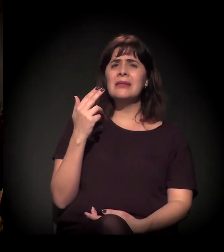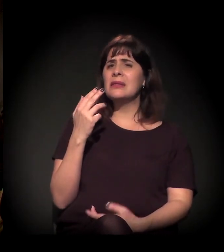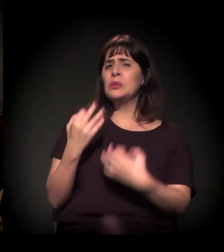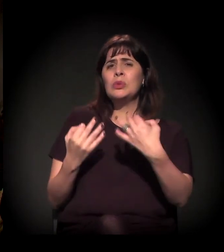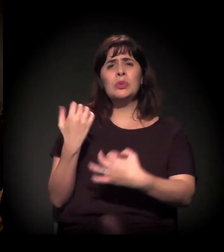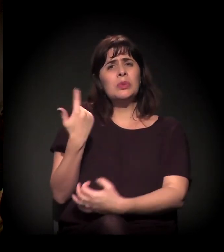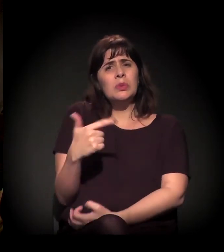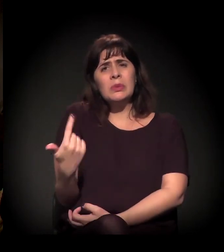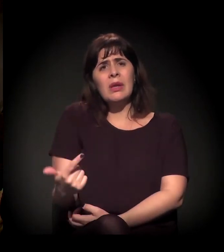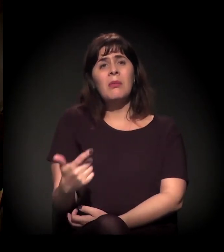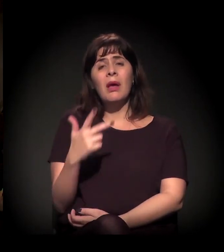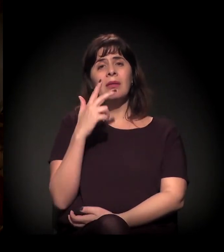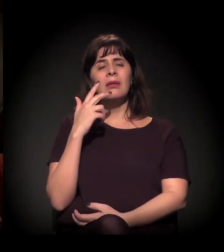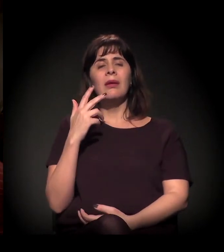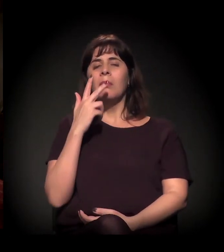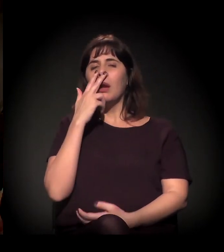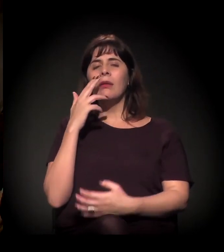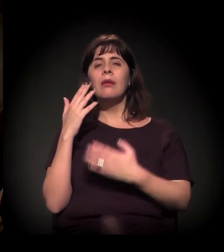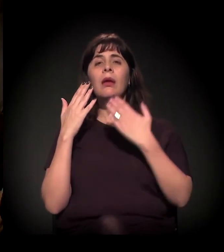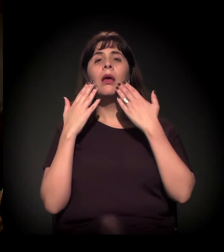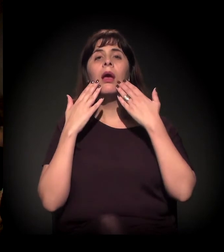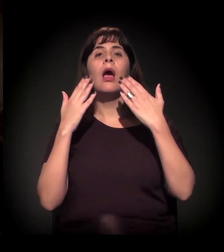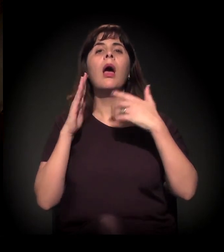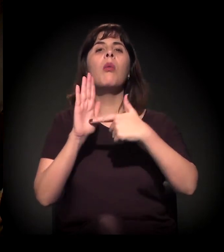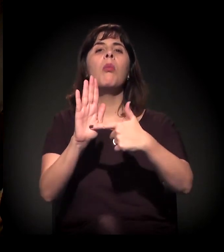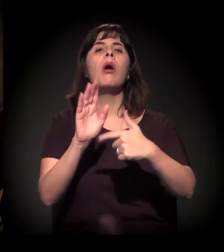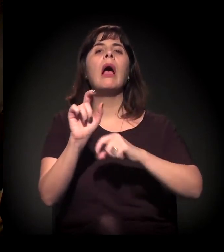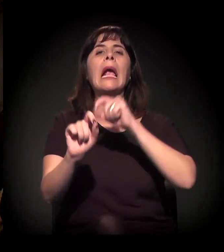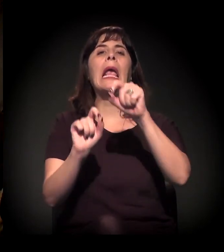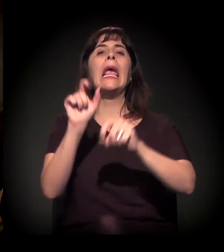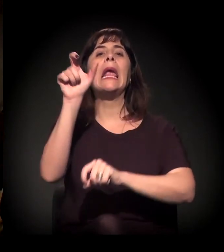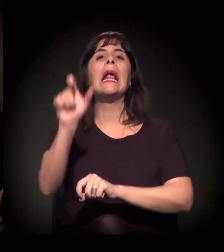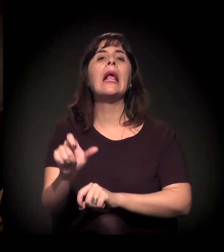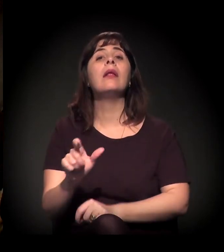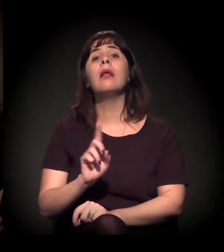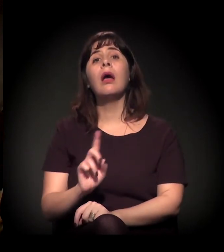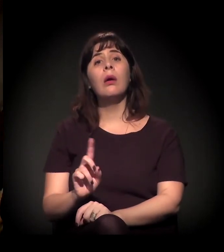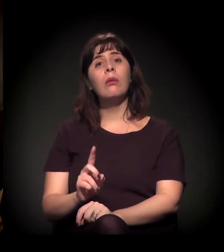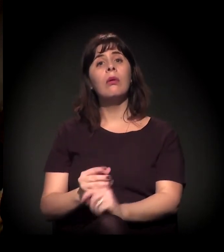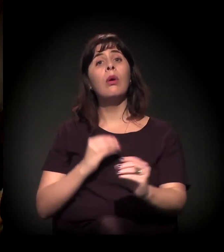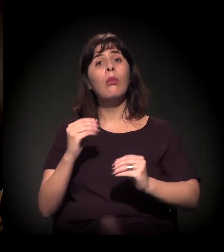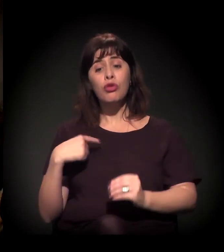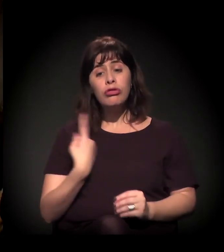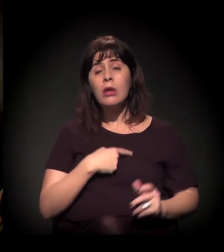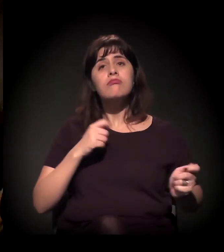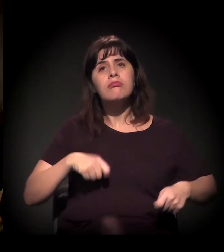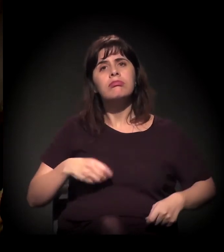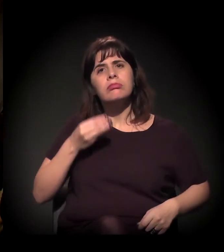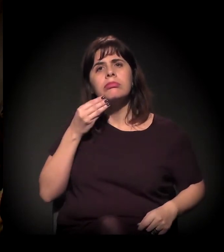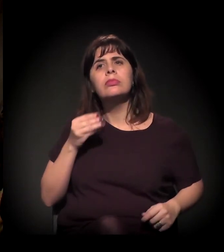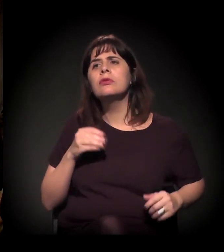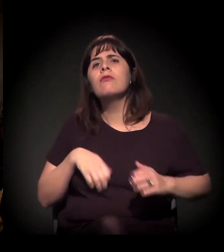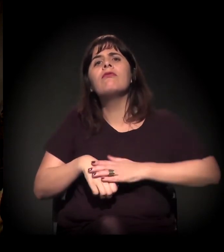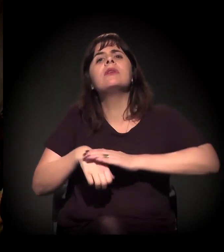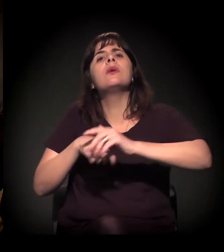Mas o juiz não aparece... Fica assim uma figura assim... uma eminência parda, então... O que eu quero saber é o que nós podemos fazer.